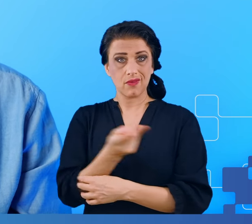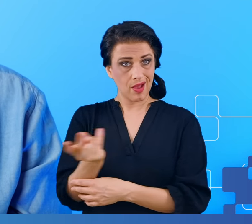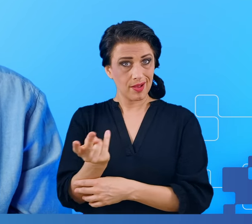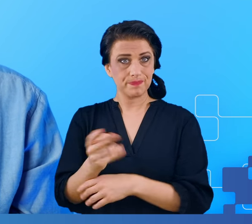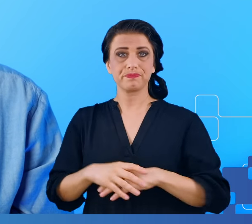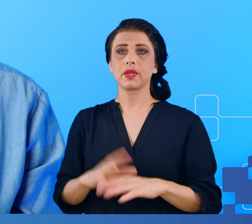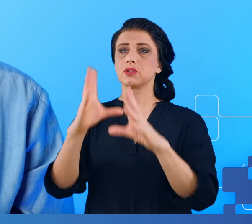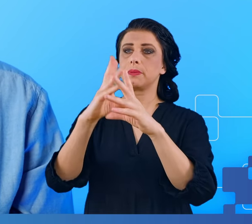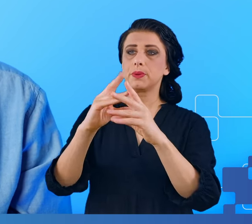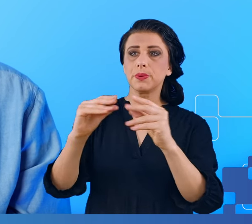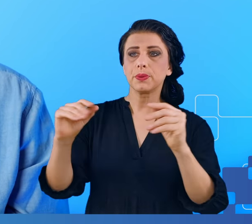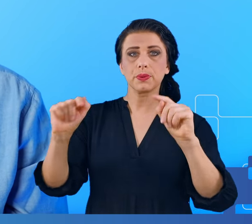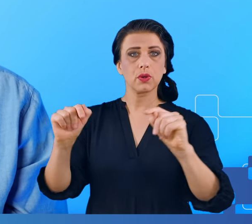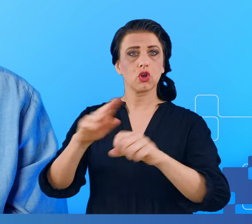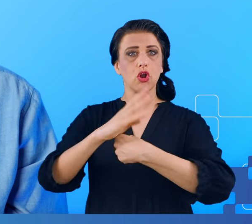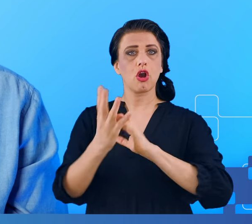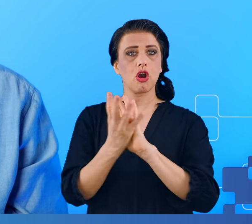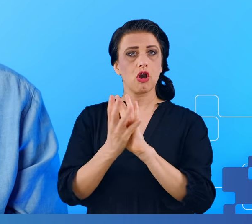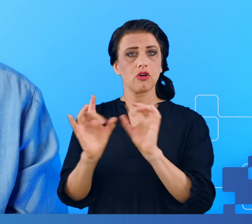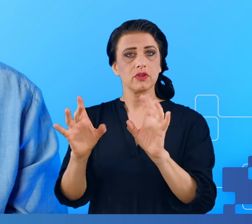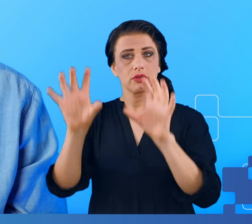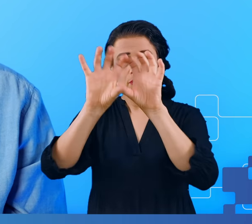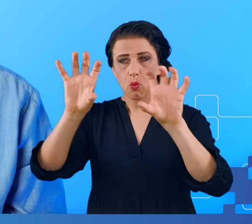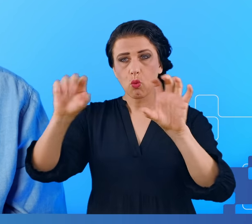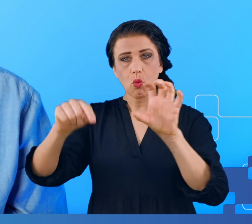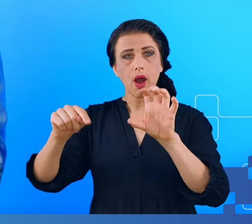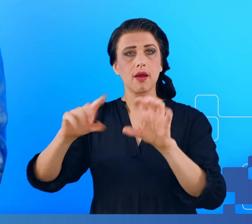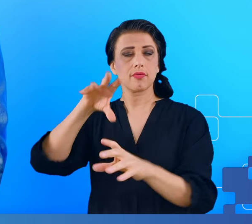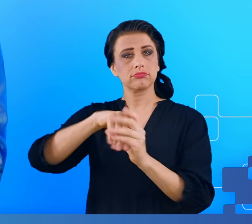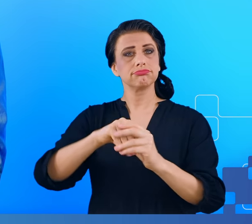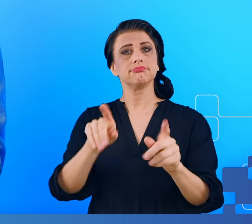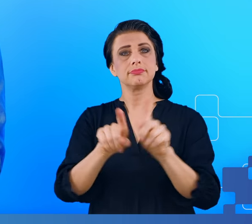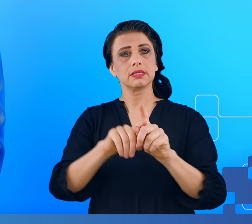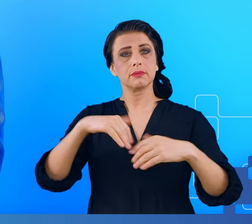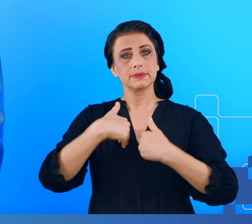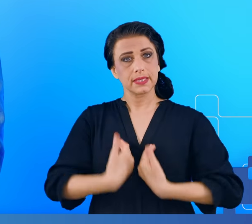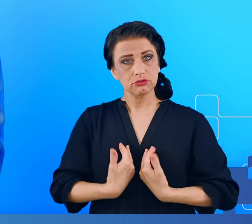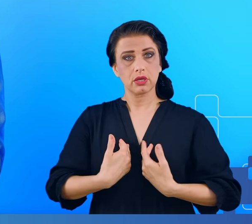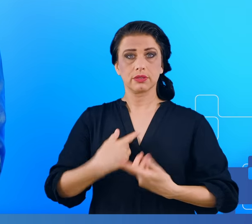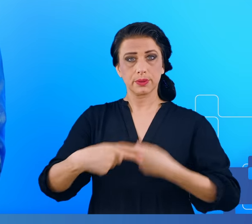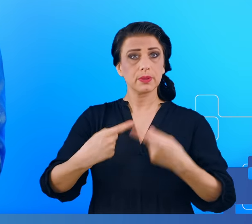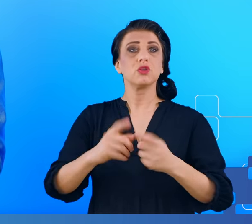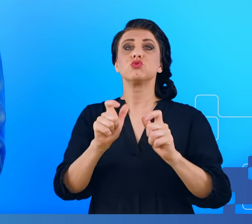czy to mgły mózgowej, czy zespołu przewlekłego zmęczenia? Dobrze się odżywiać, uprawiać sport, spędzać dużo